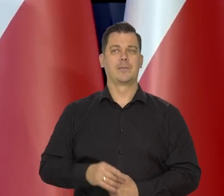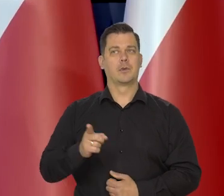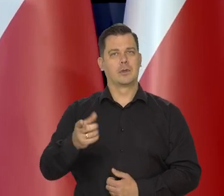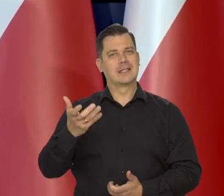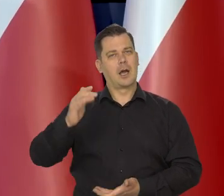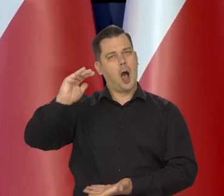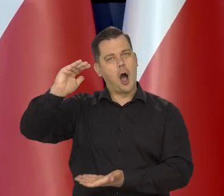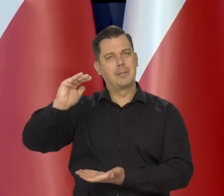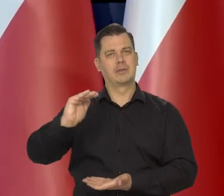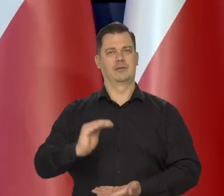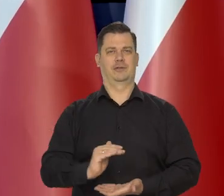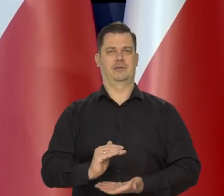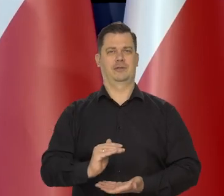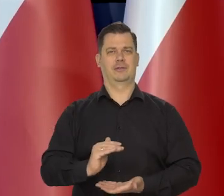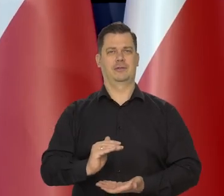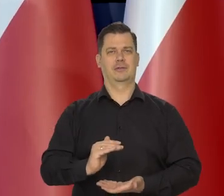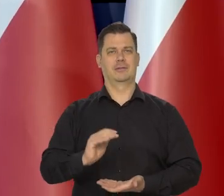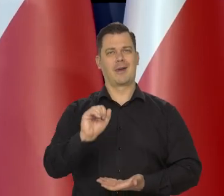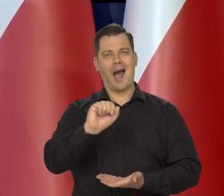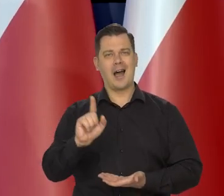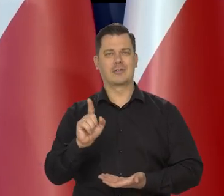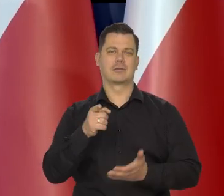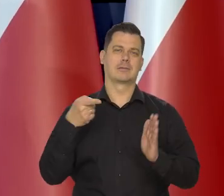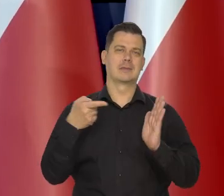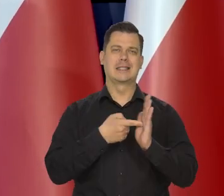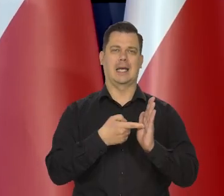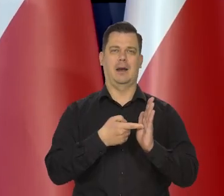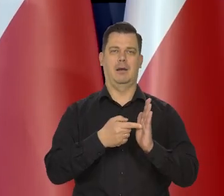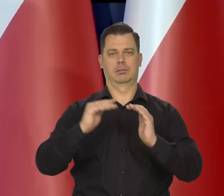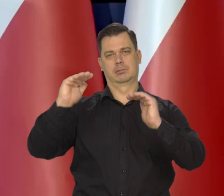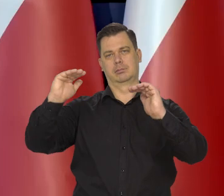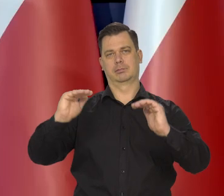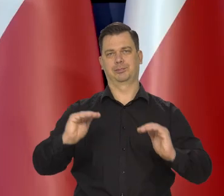sprowadzanie jej do odpowiedniego poziomu.